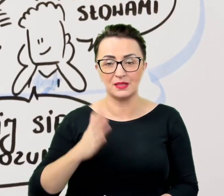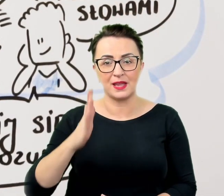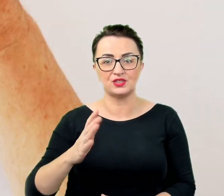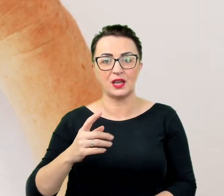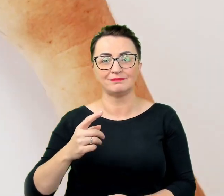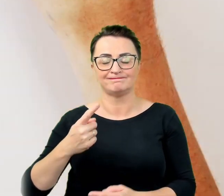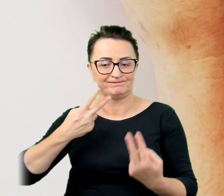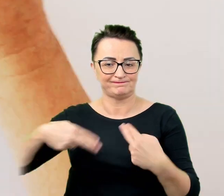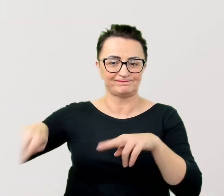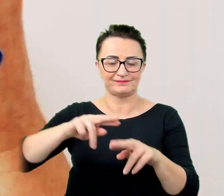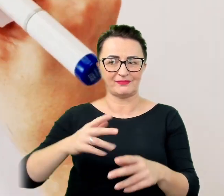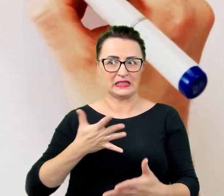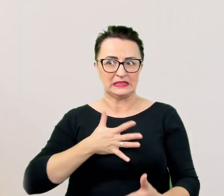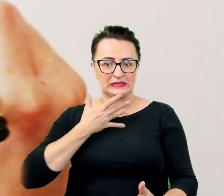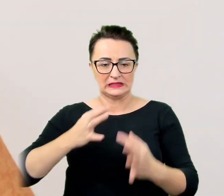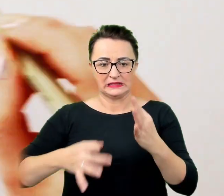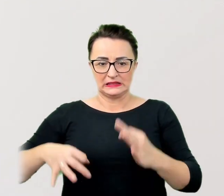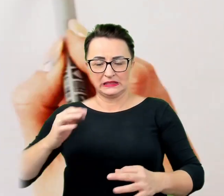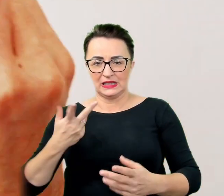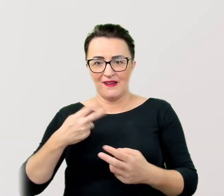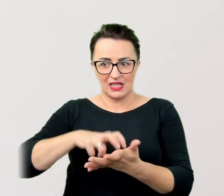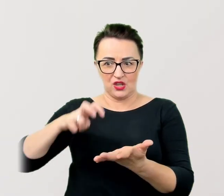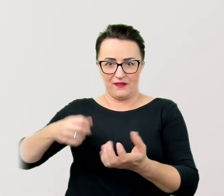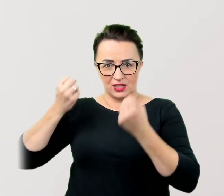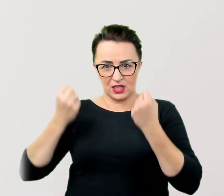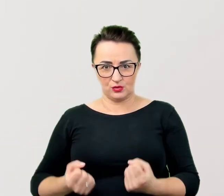W komunikacji z osobą ze specjalnymi potrzebami przydaje się cierpliwość. Jeśli to możliwe warto zaplanować sobie więcej czasu. W komunikacji z osobą ze specjalnymi potrzebami przydaje się cierpliwość.